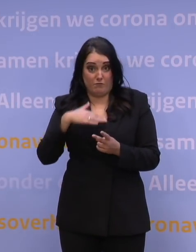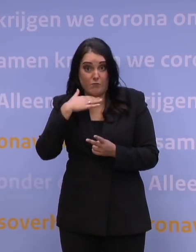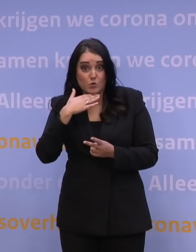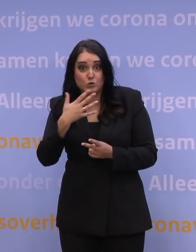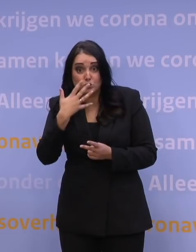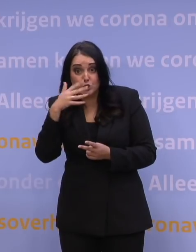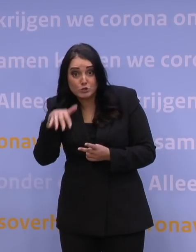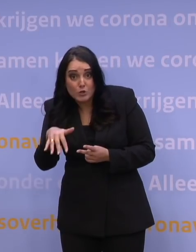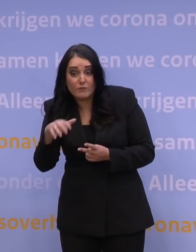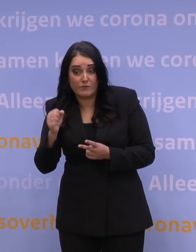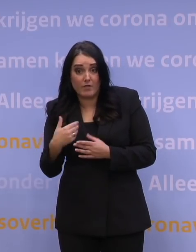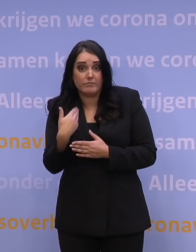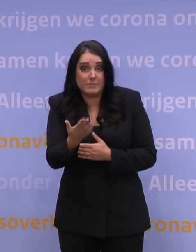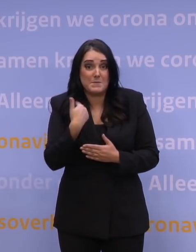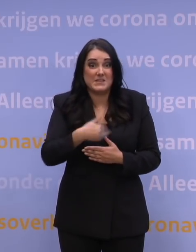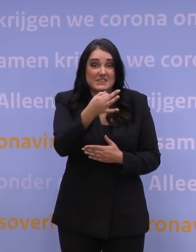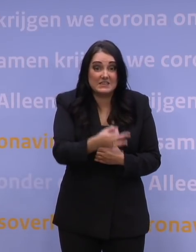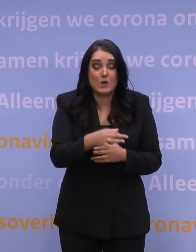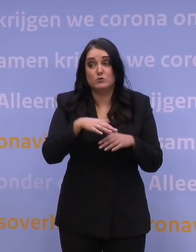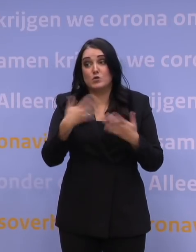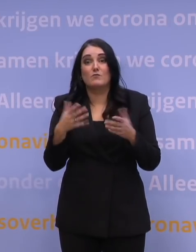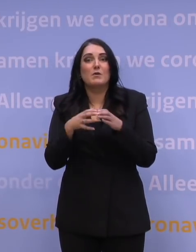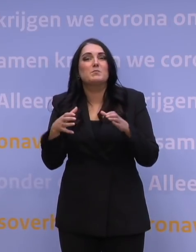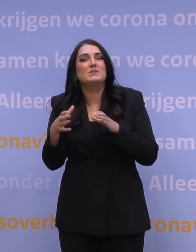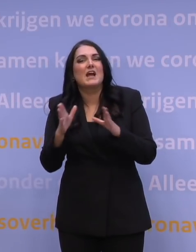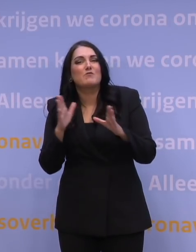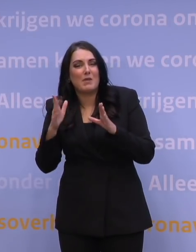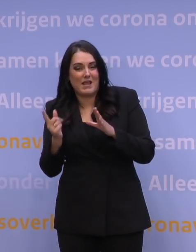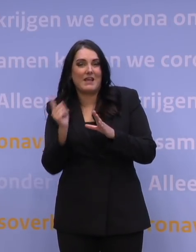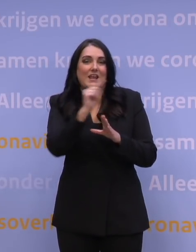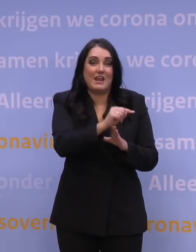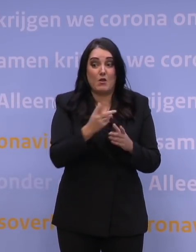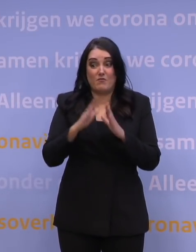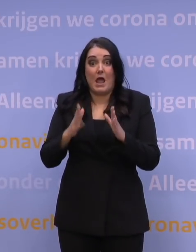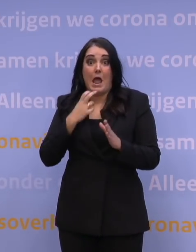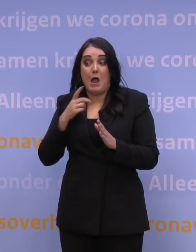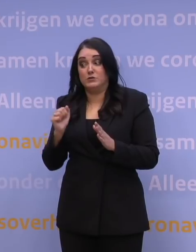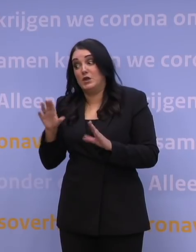Kunnen we dat organiseren ook met de wijkverpleging, die dan daar z'n aandacht op richt, kan de huisarts dat aan, hoe kunnen we...